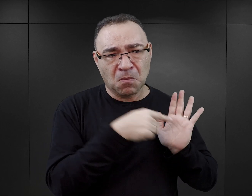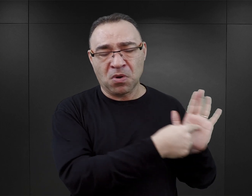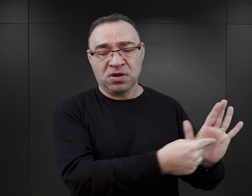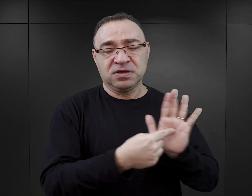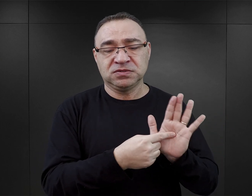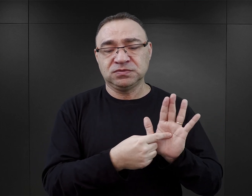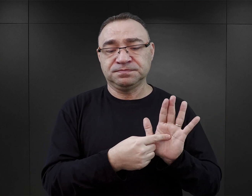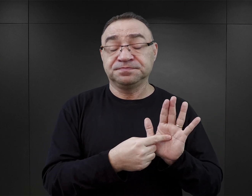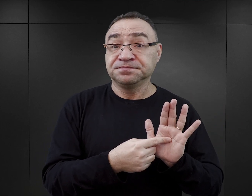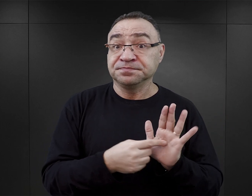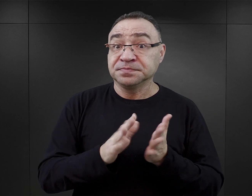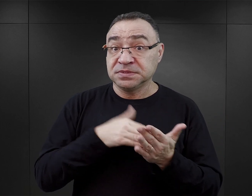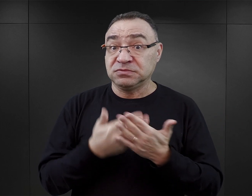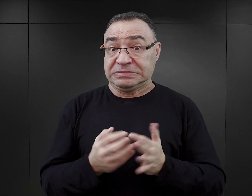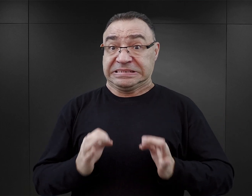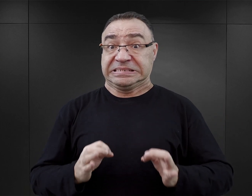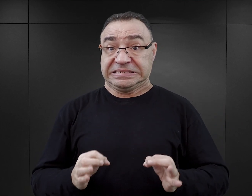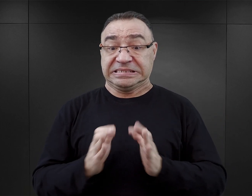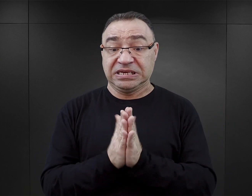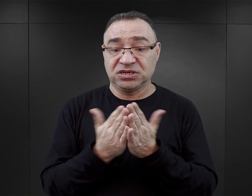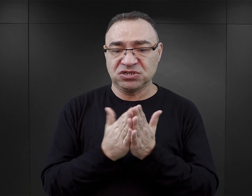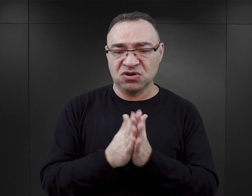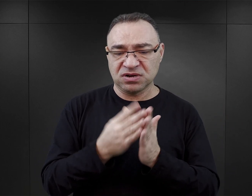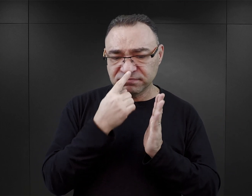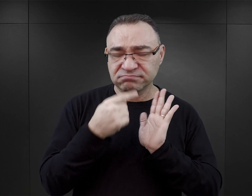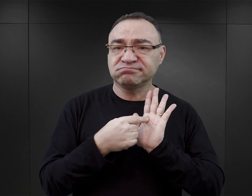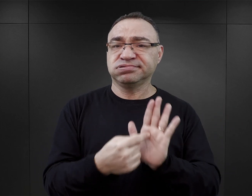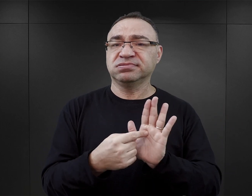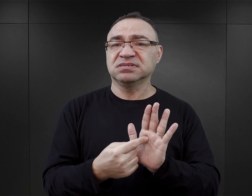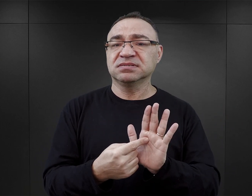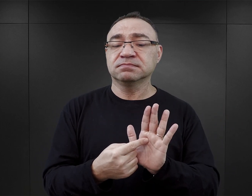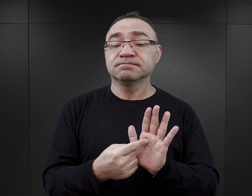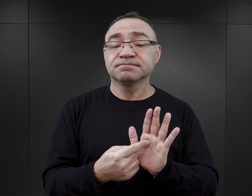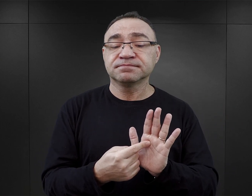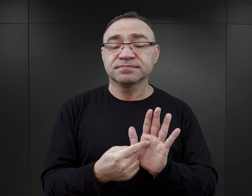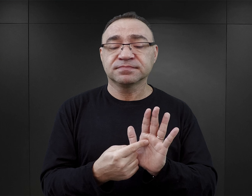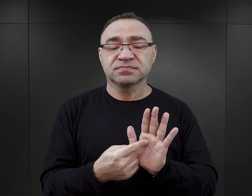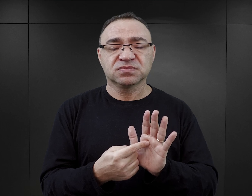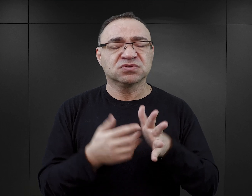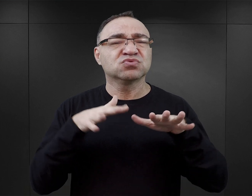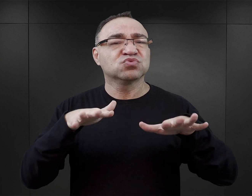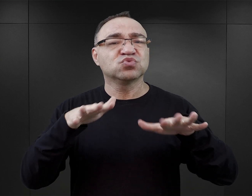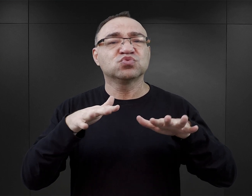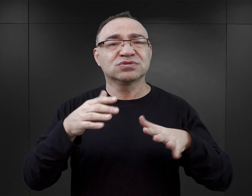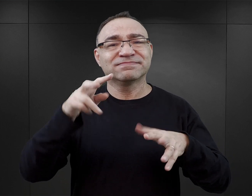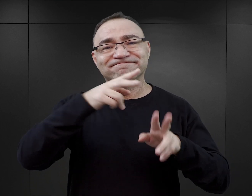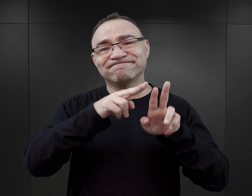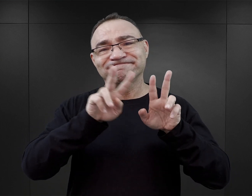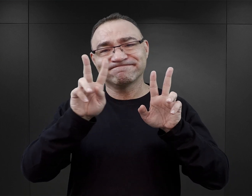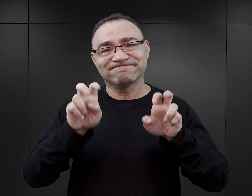Pewnym wyraźnie widocznym zjawiskiem we współczesnych publikacjach jest przesycenie ich wątkami seksualnymi.